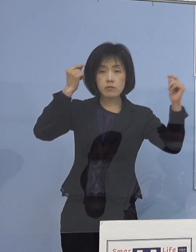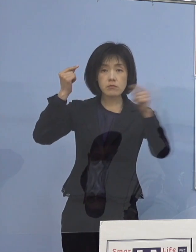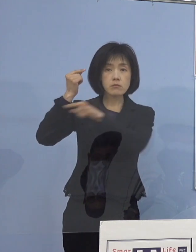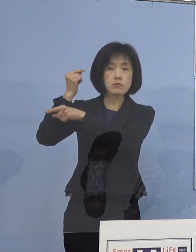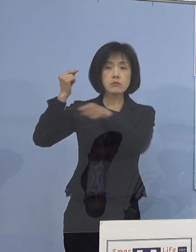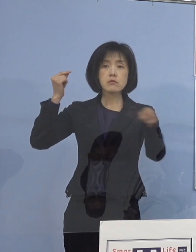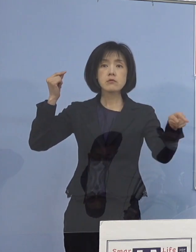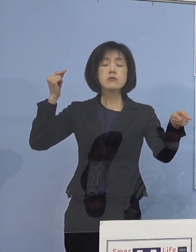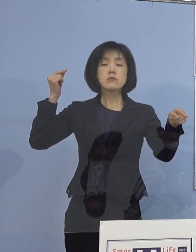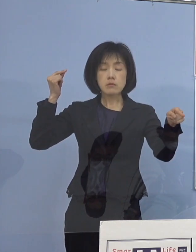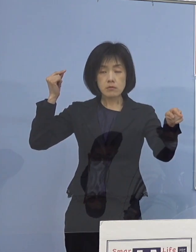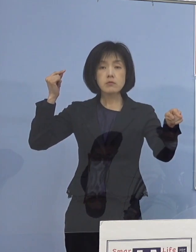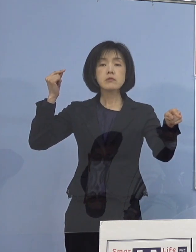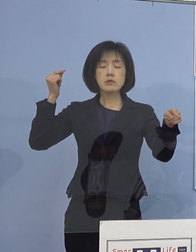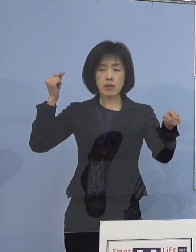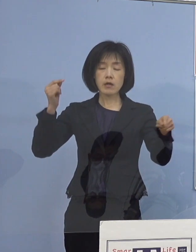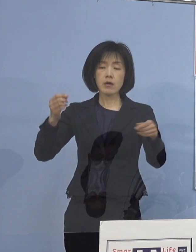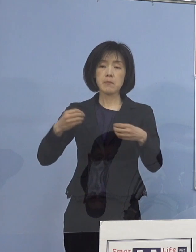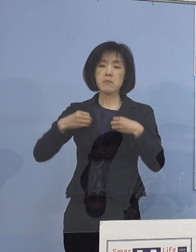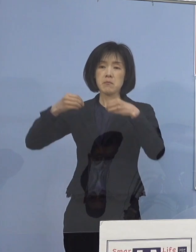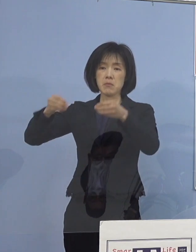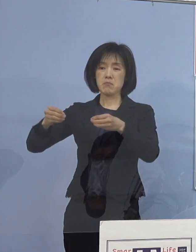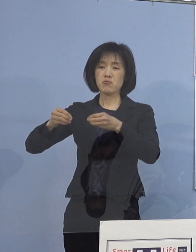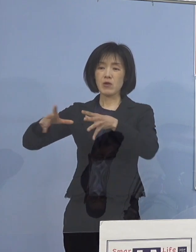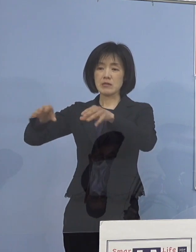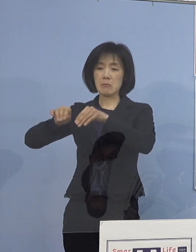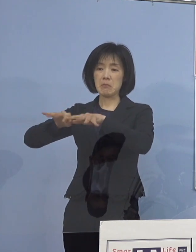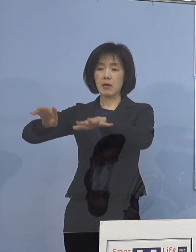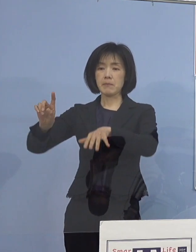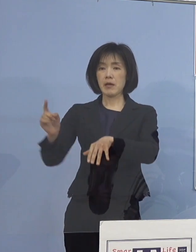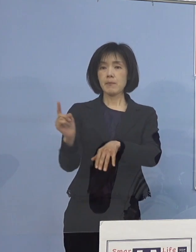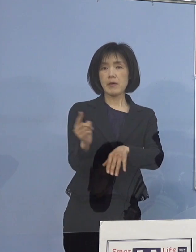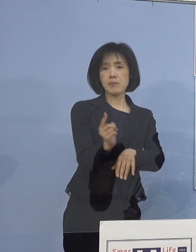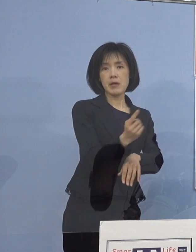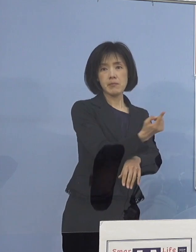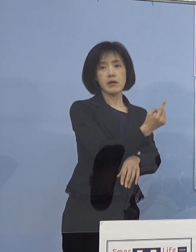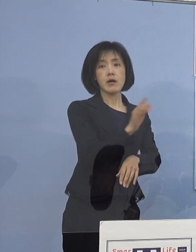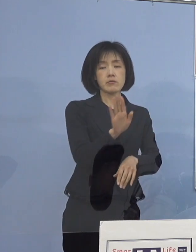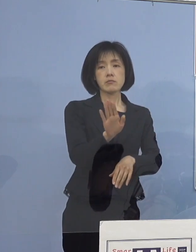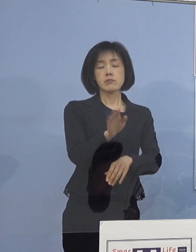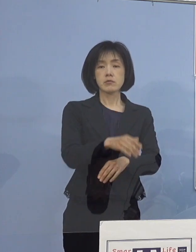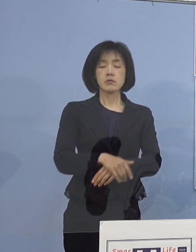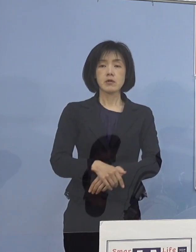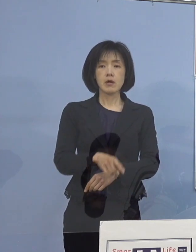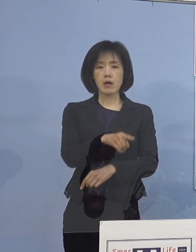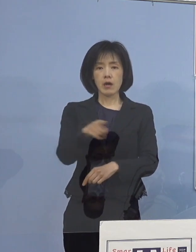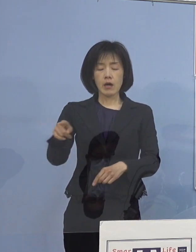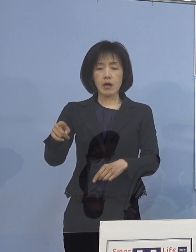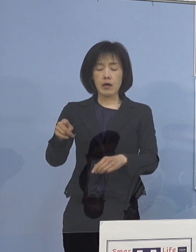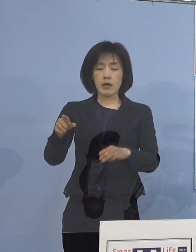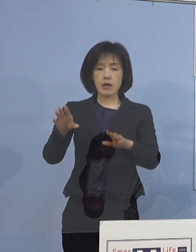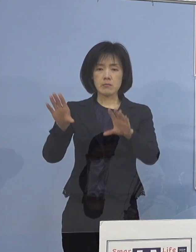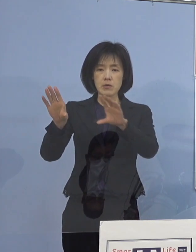こうしたところでクラスターが 続発、多発しているんですね なかなか抑えきれない